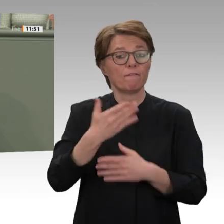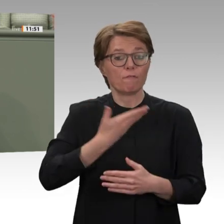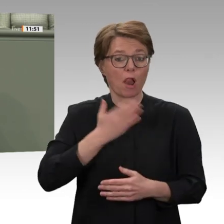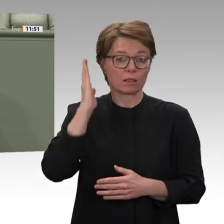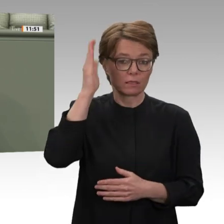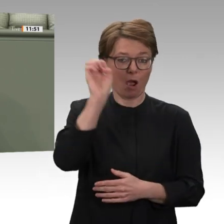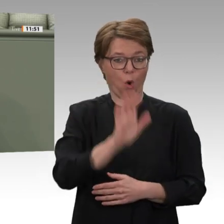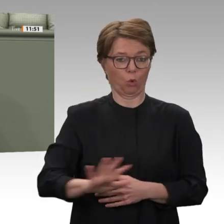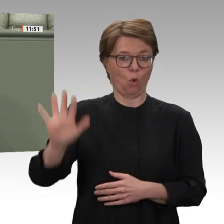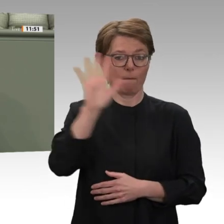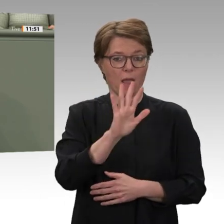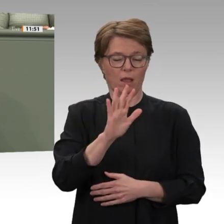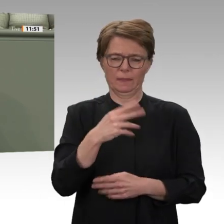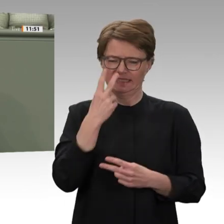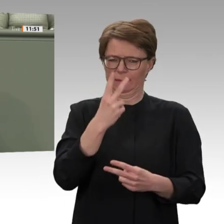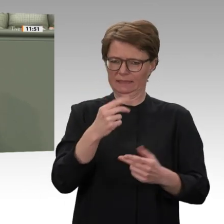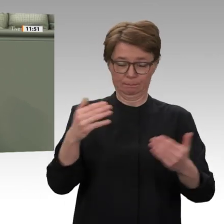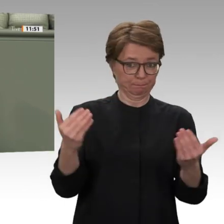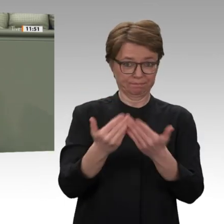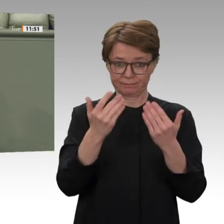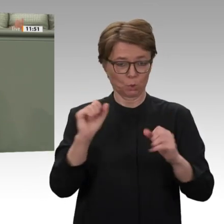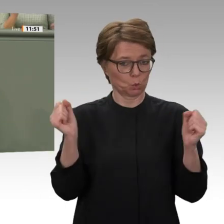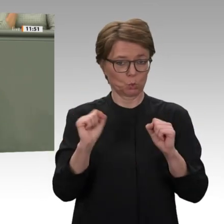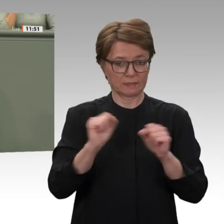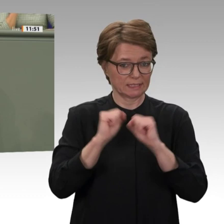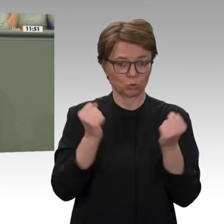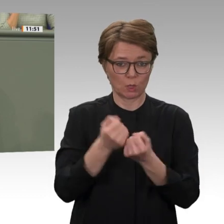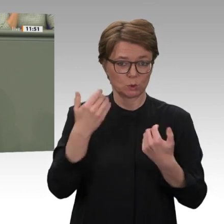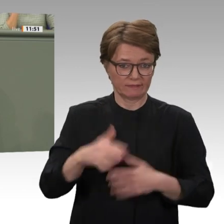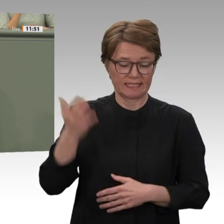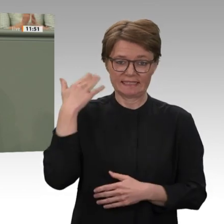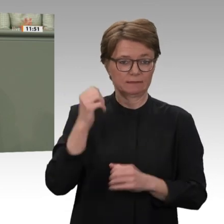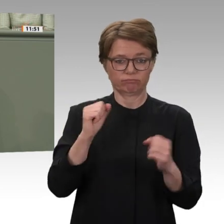bestehend aus zivilen Kräften der Oppositionsbewegung einerseits und militärischen Kräften des